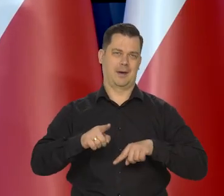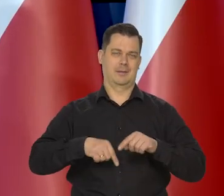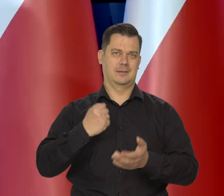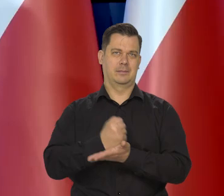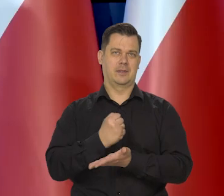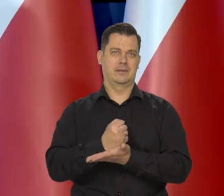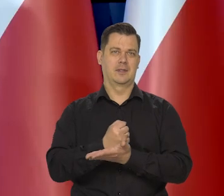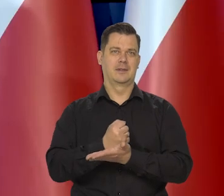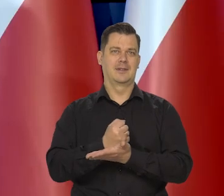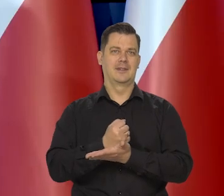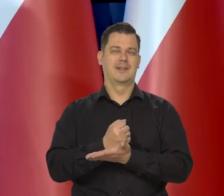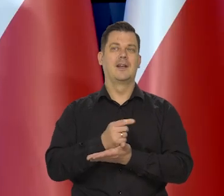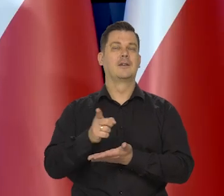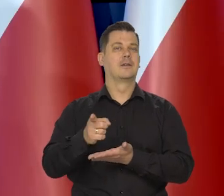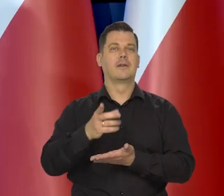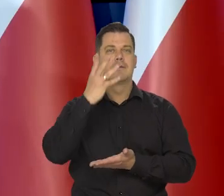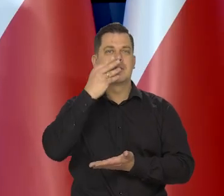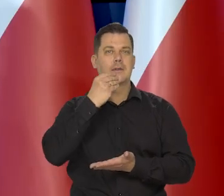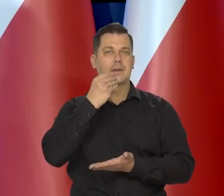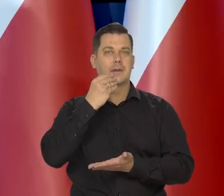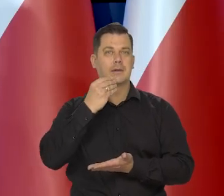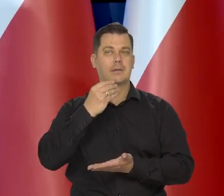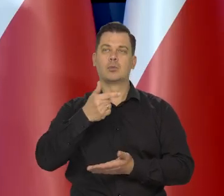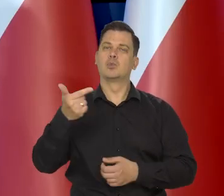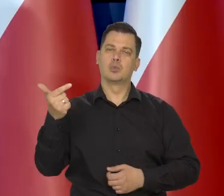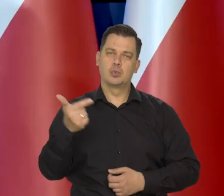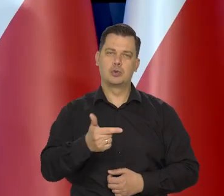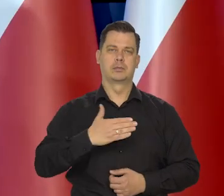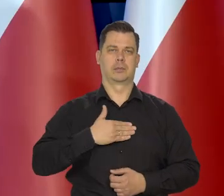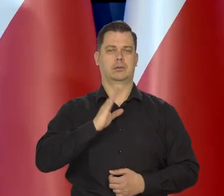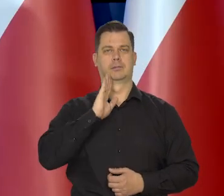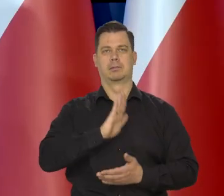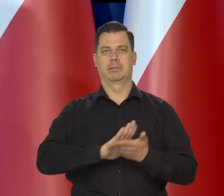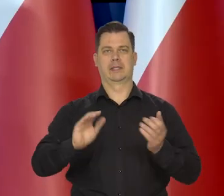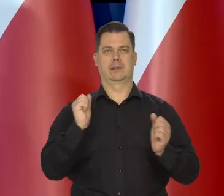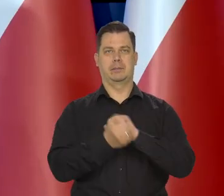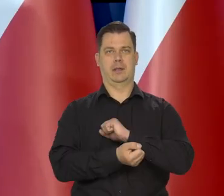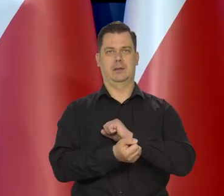Oczywiste jest w tej chwili, że powinniśmy mieć taką właśnie taktykę.